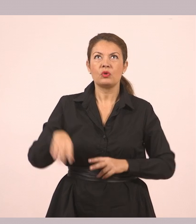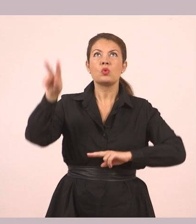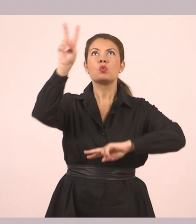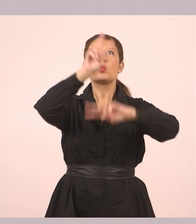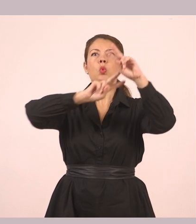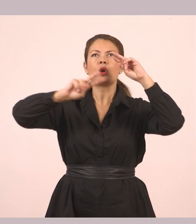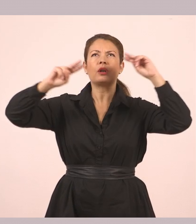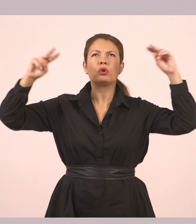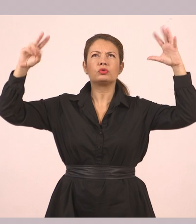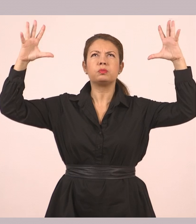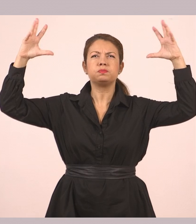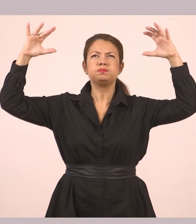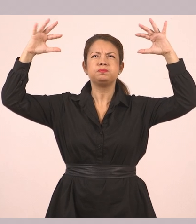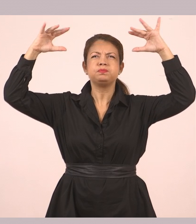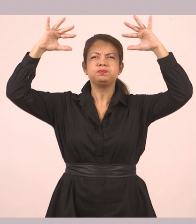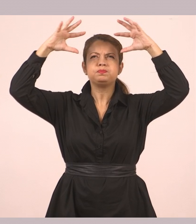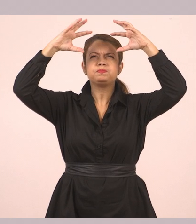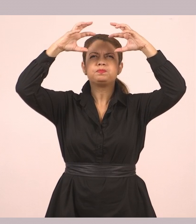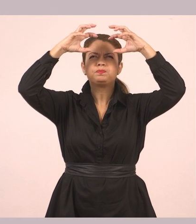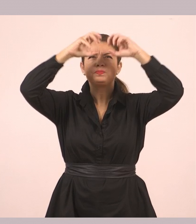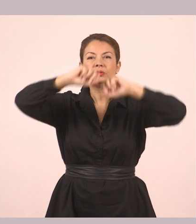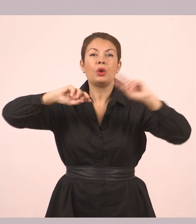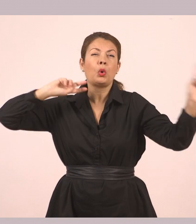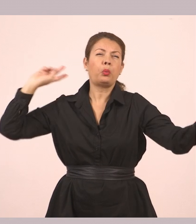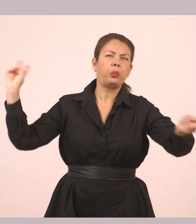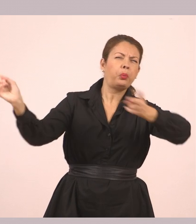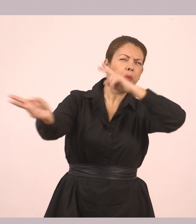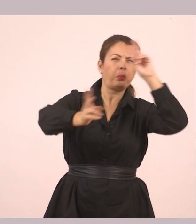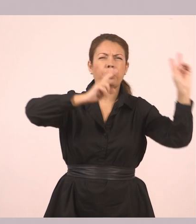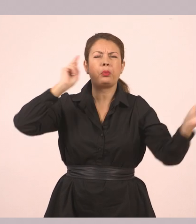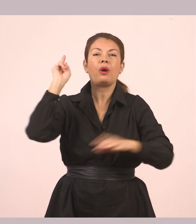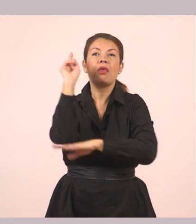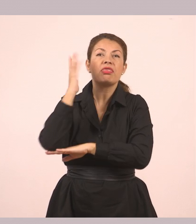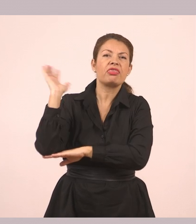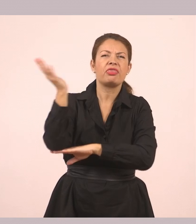Κι ένας αέρας χτύπαγε μ' επιμονή τα δέντρα. Το αγόρι ετοιμάστηκε να βγει.